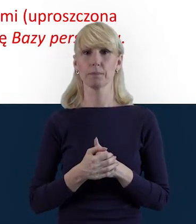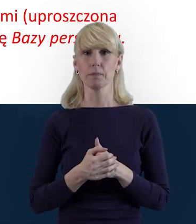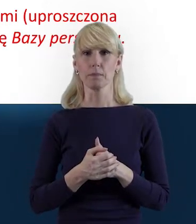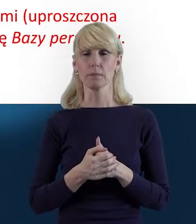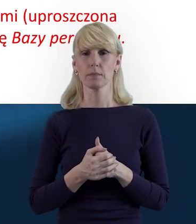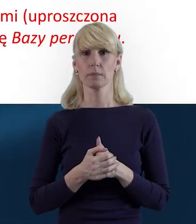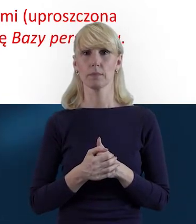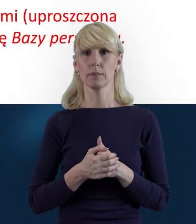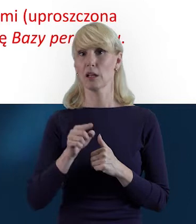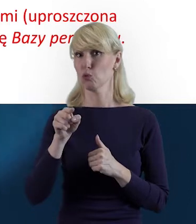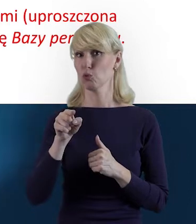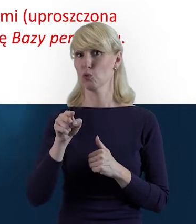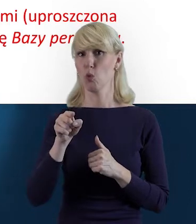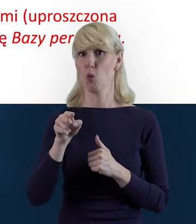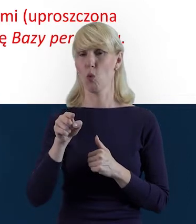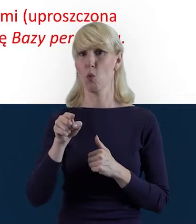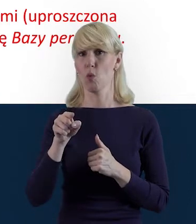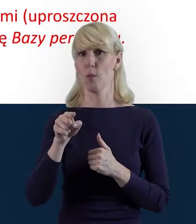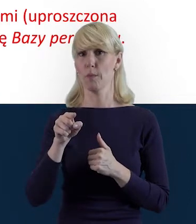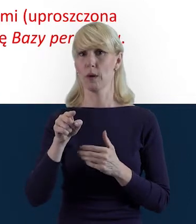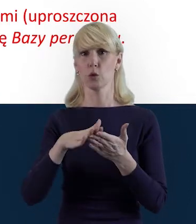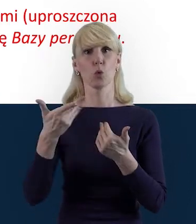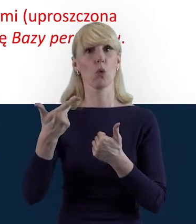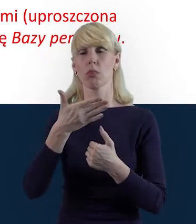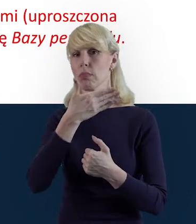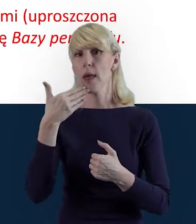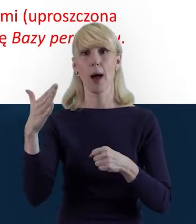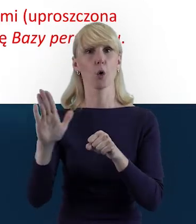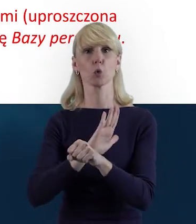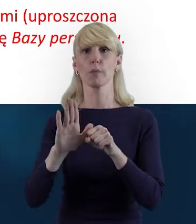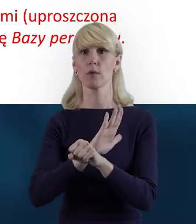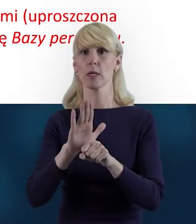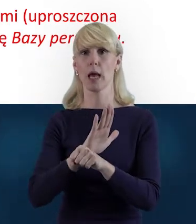w przypadku takich umów nie uzupełniamy Bazy Personelu.